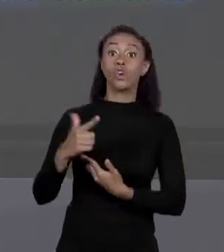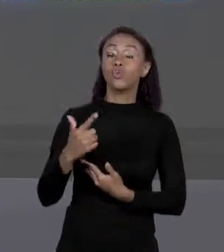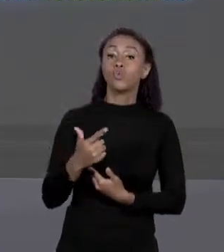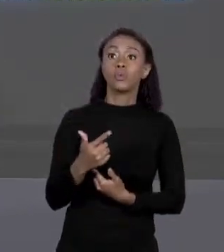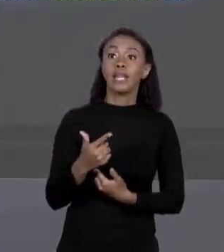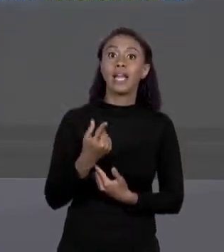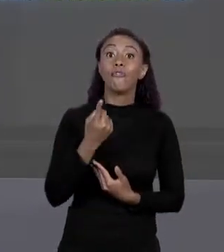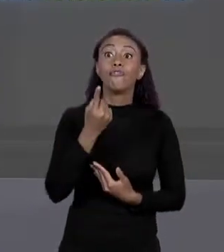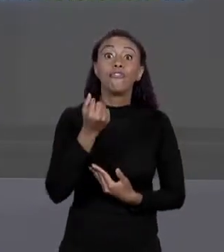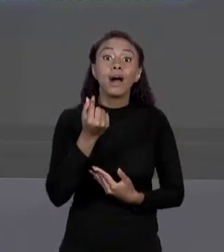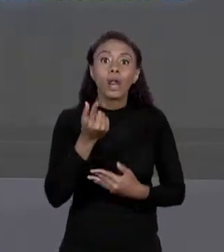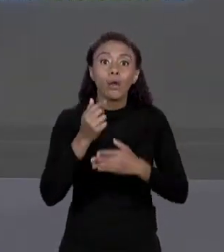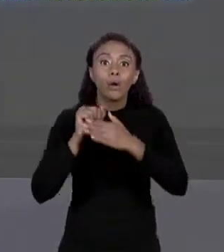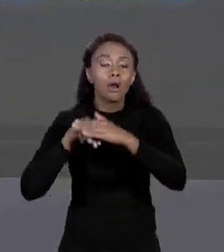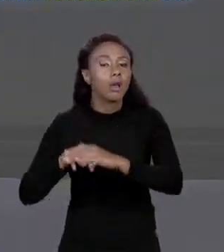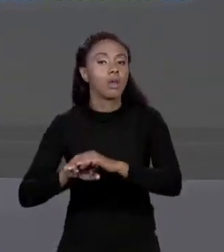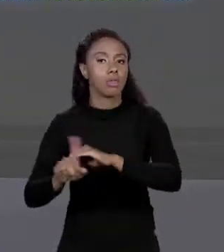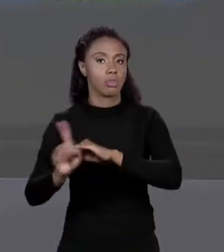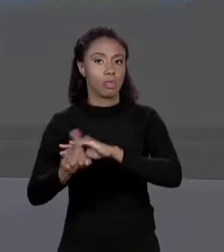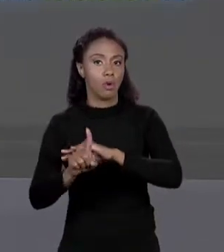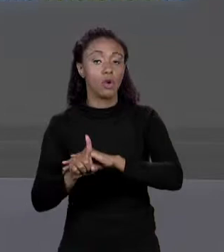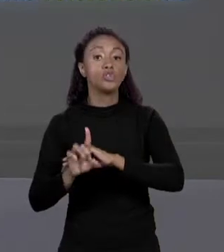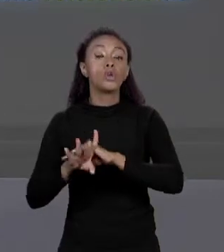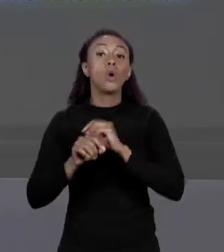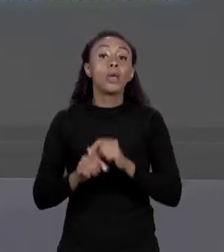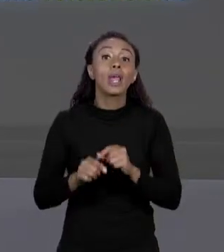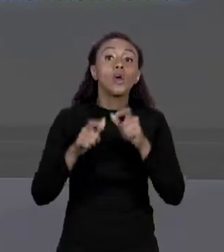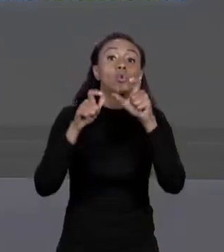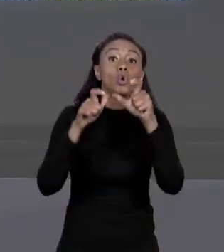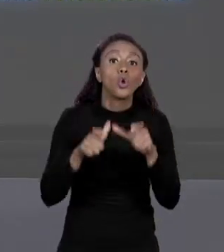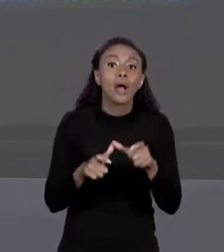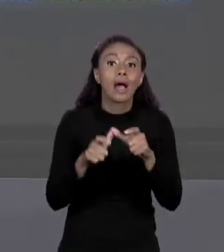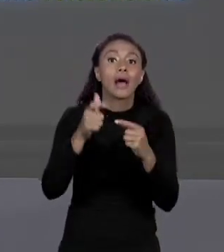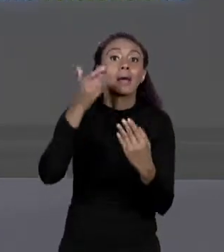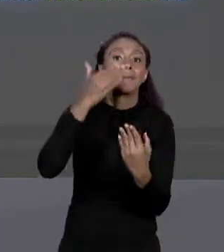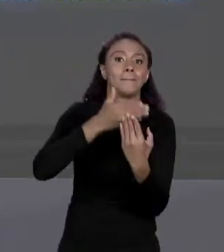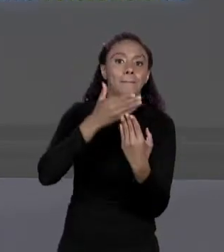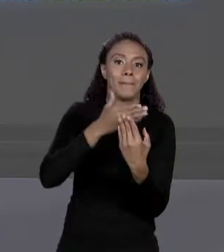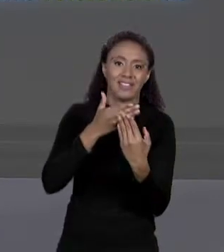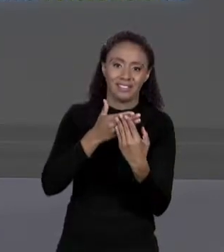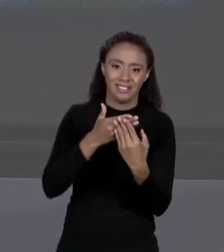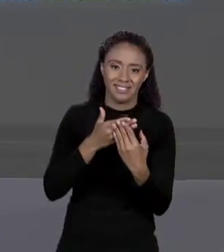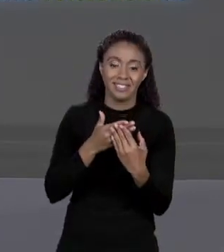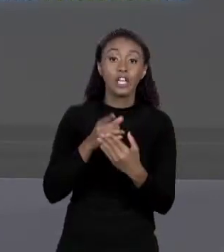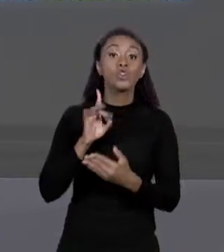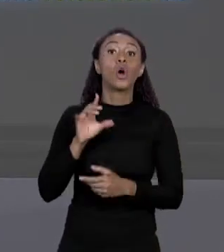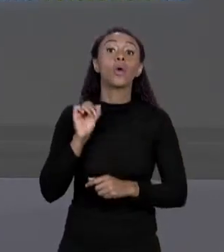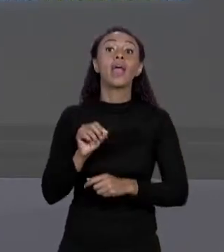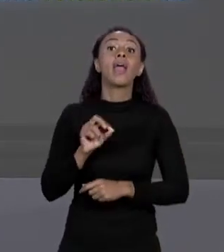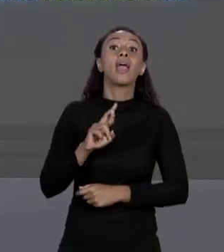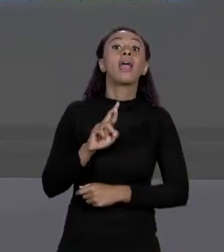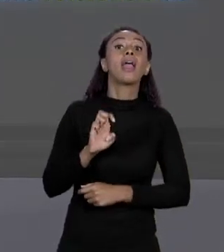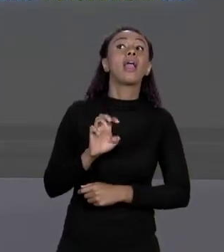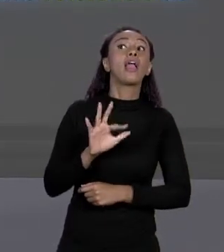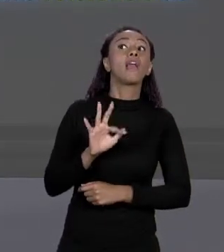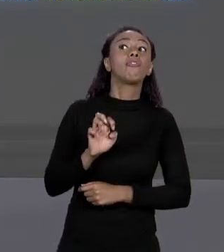GUARDA UM ENDEREÇO NA MEMÓRIA ONDE ESTÁ O ARRANJO. ENTÃO A GENTE DIZ QUE ELE ARMAZENA UMA REFERÊNCIA A ESSE ARRANJO,